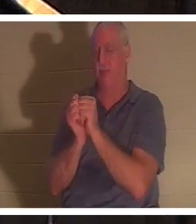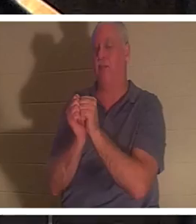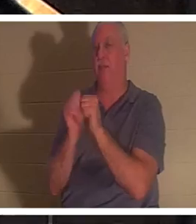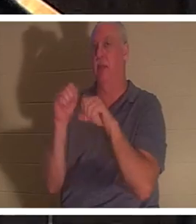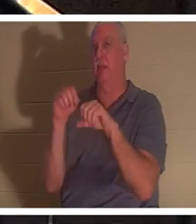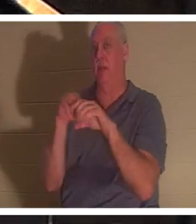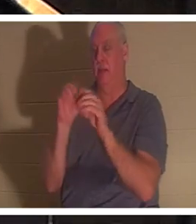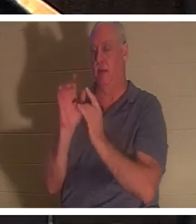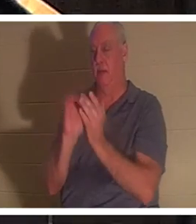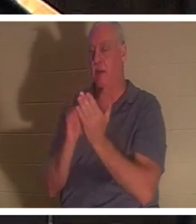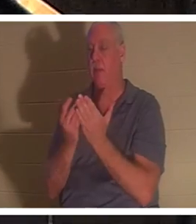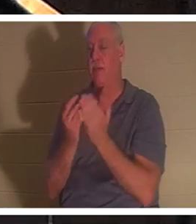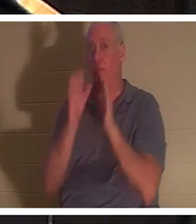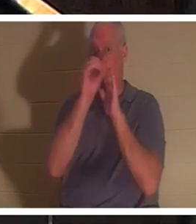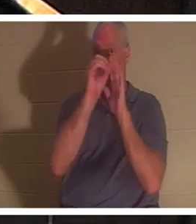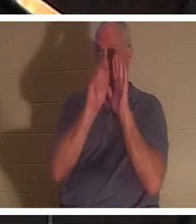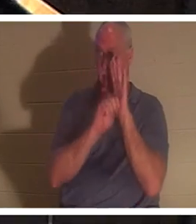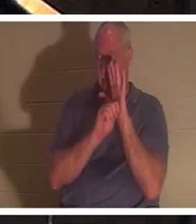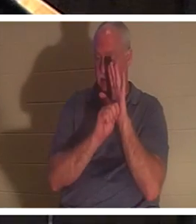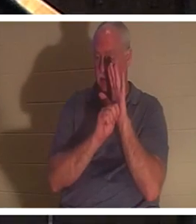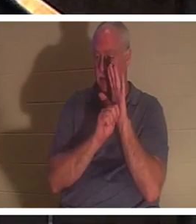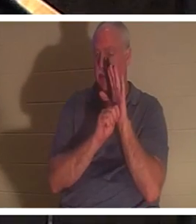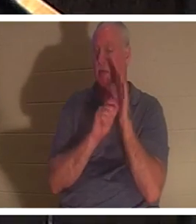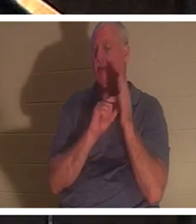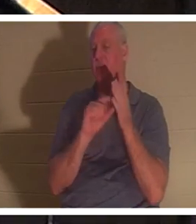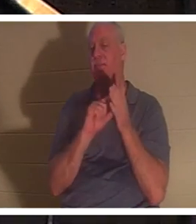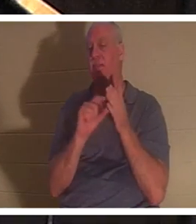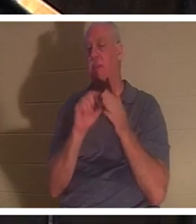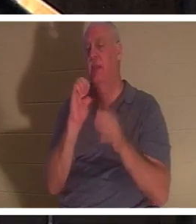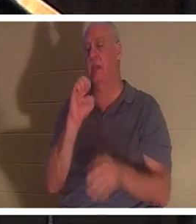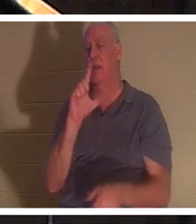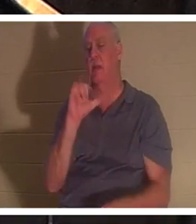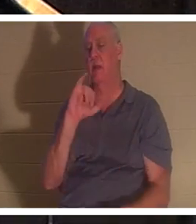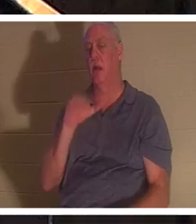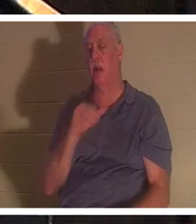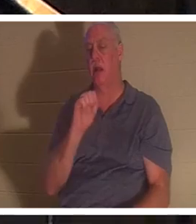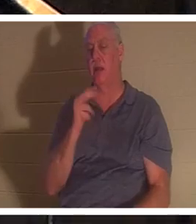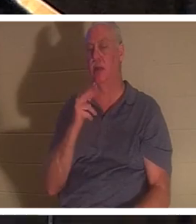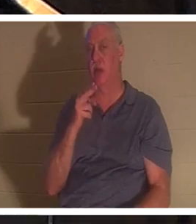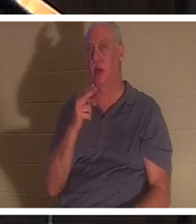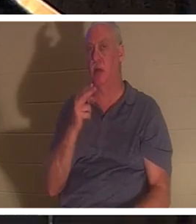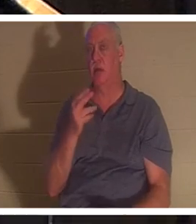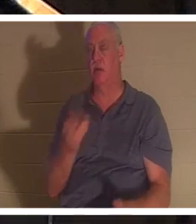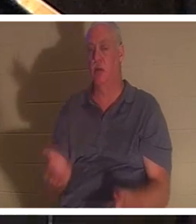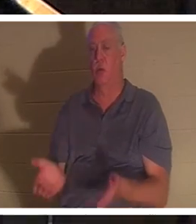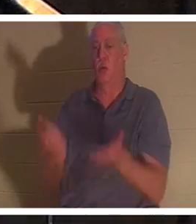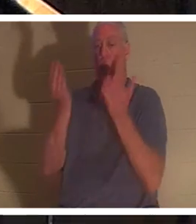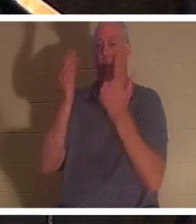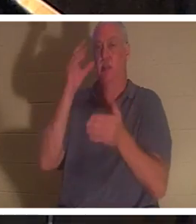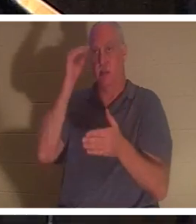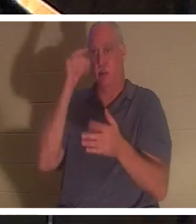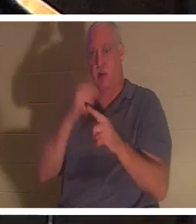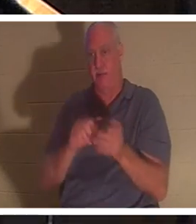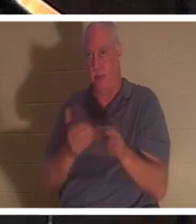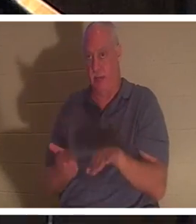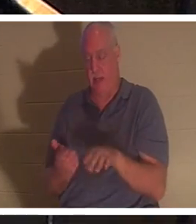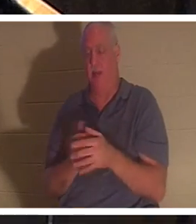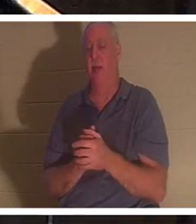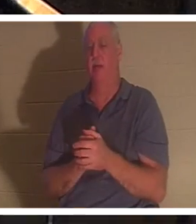구약성경에는 엘리야가 죽은 어린 소년을 살리는 구절이 있습니다. 그리고 히브리어로